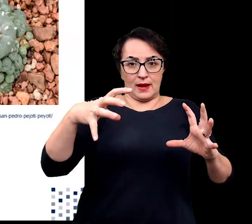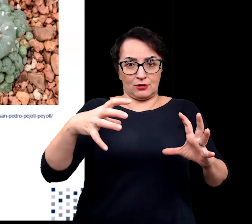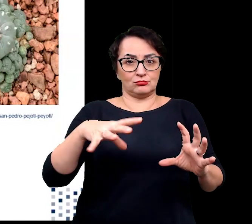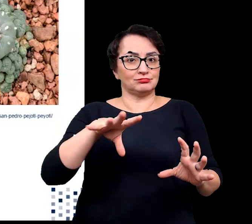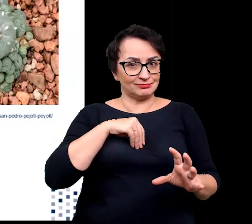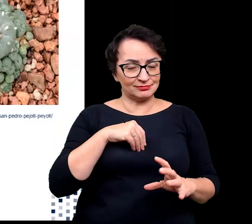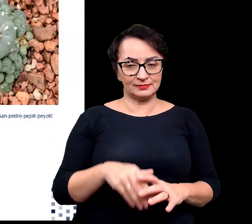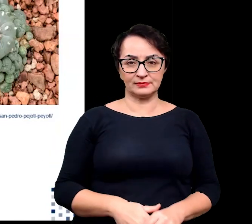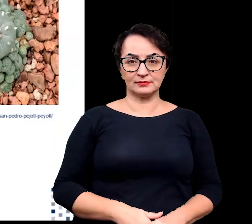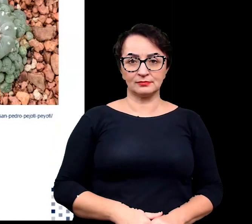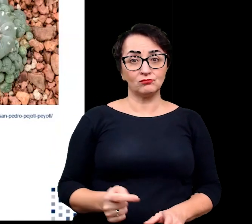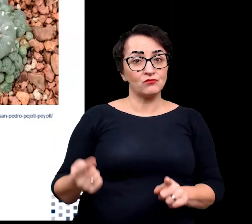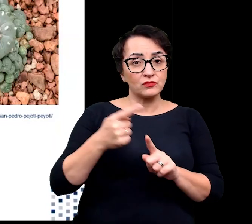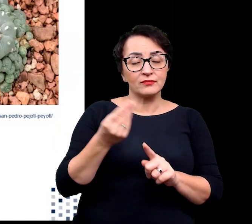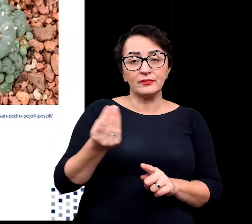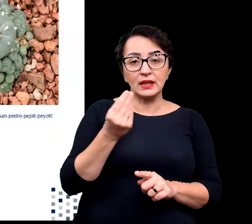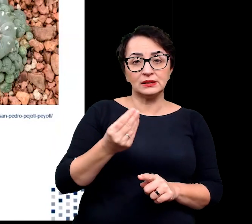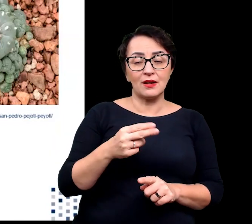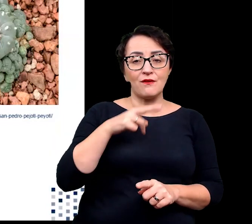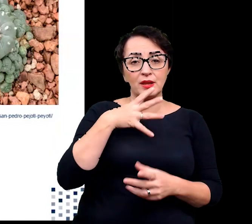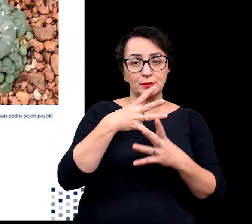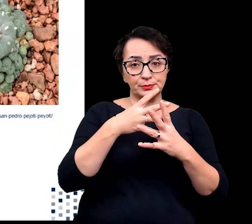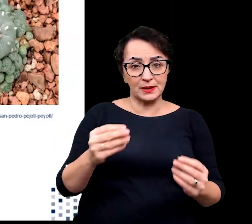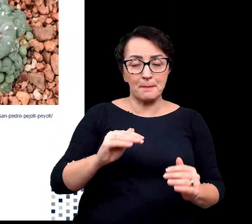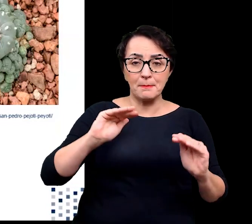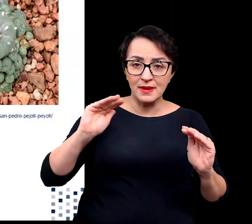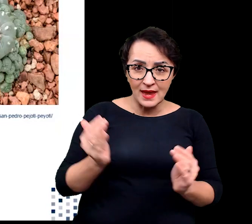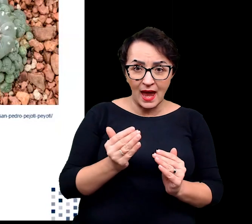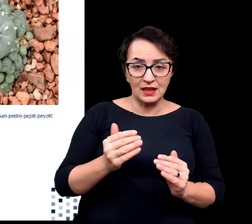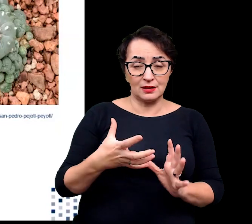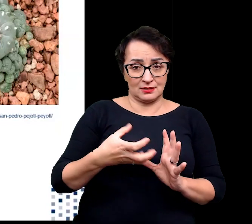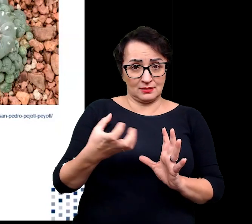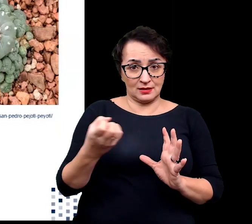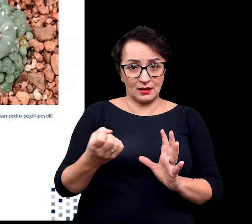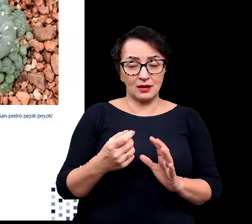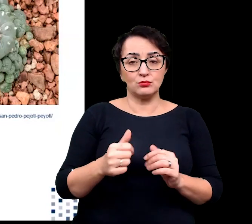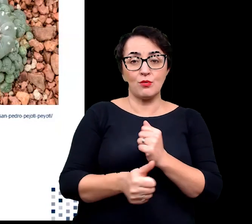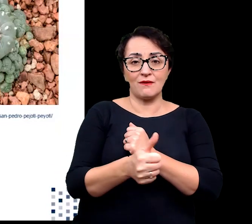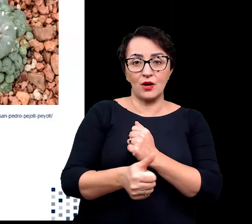Dodatkowo zmniejszenie utraty wody wskutek transpiracji następuje również dzięki